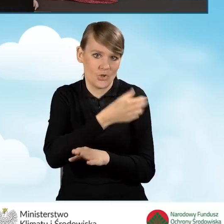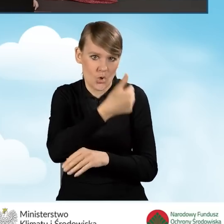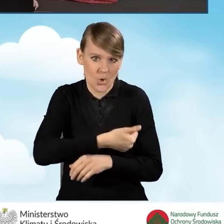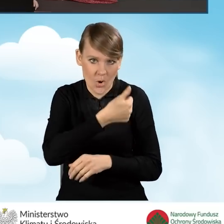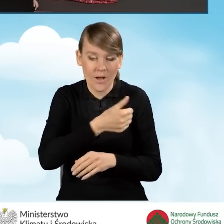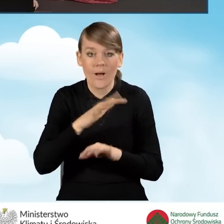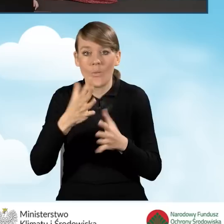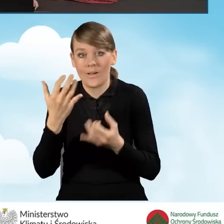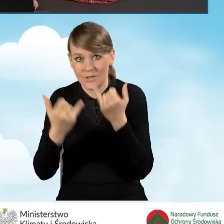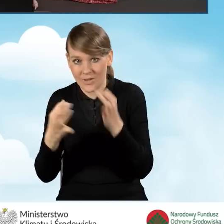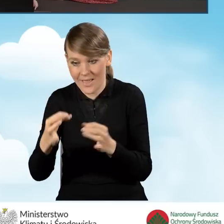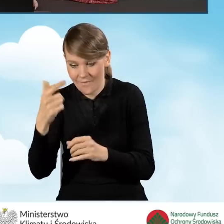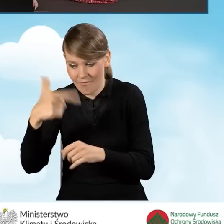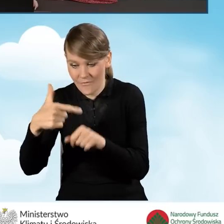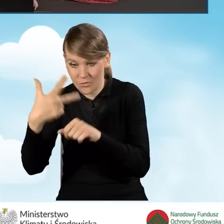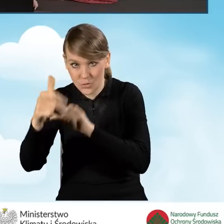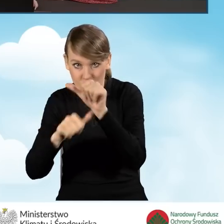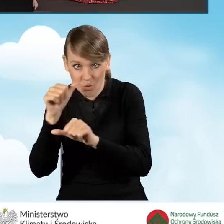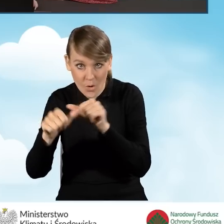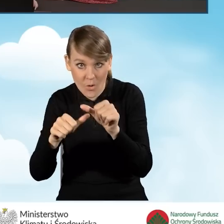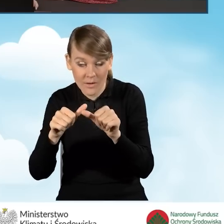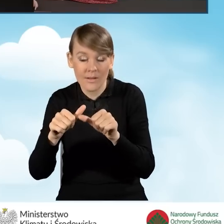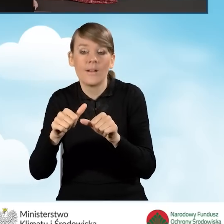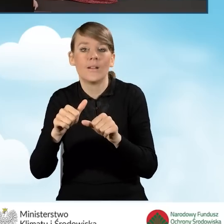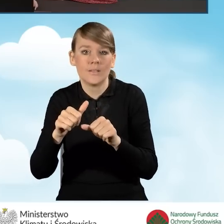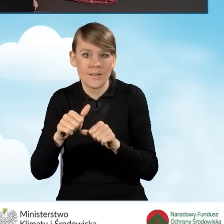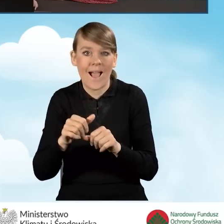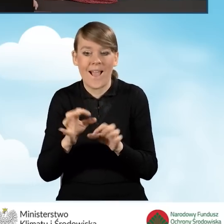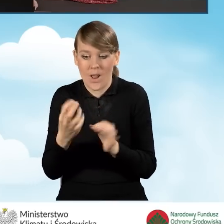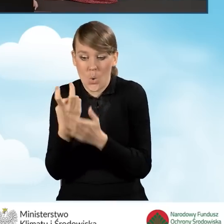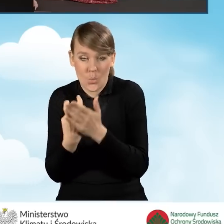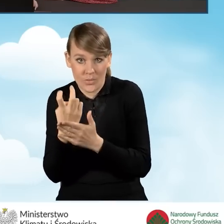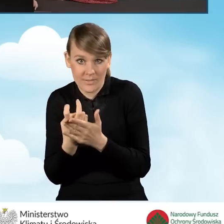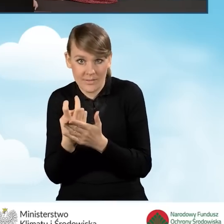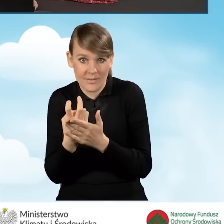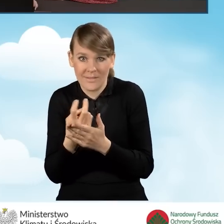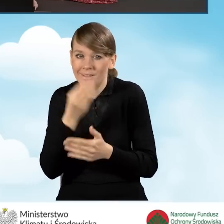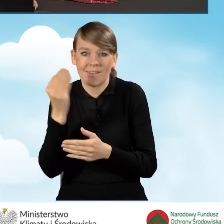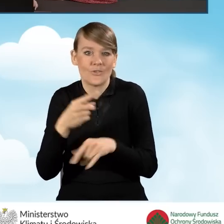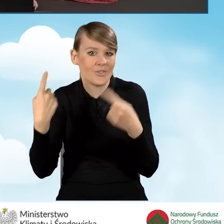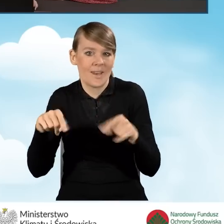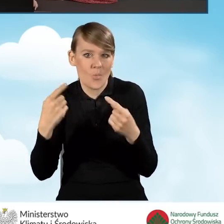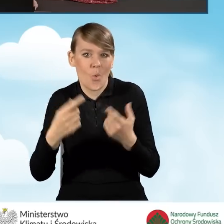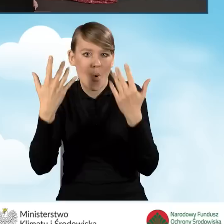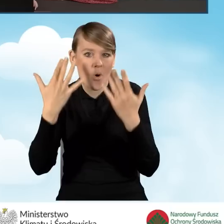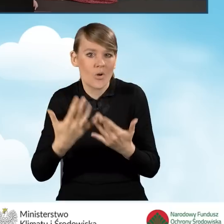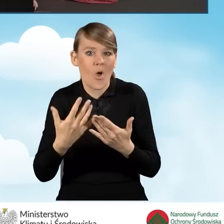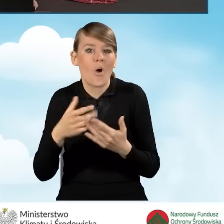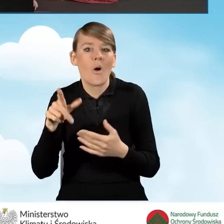Czyli jak mamy rok 2023 i mamy luty i jeszcze nie rozliczyliśmy podatku PIT